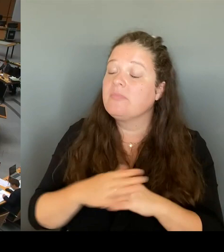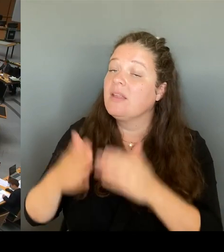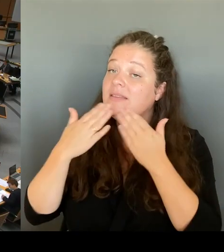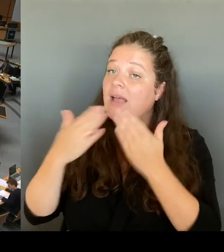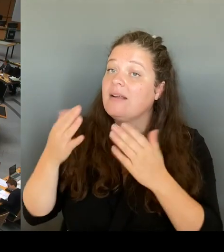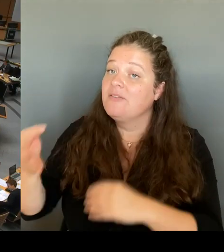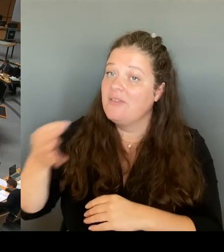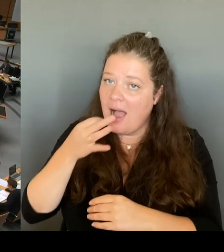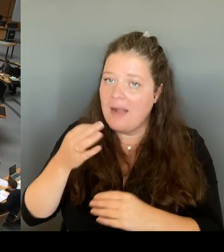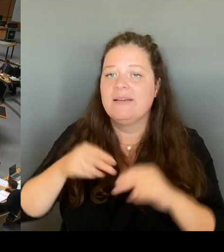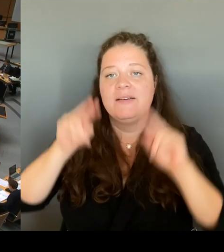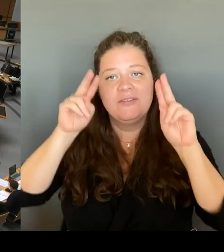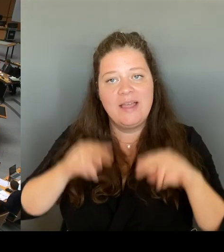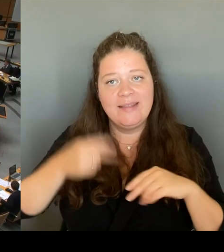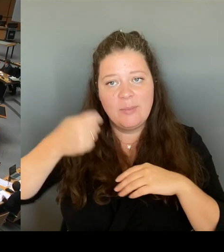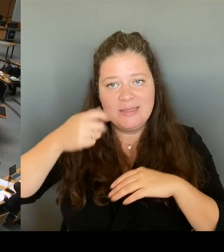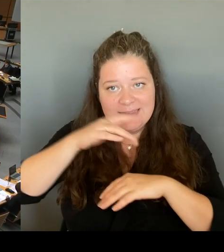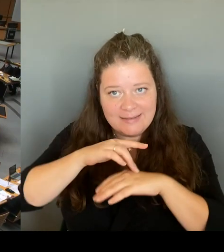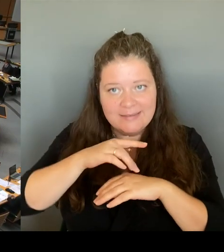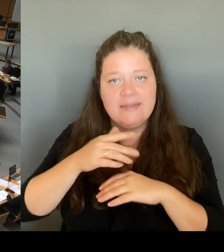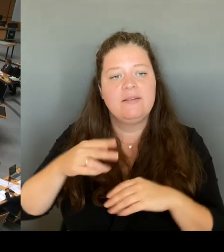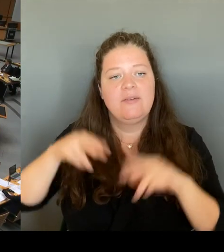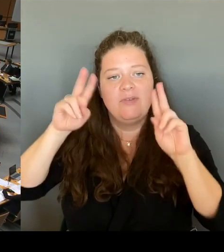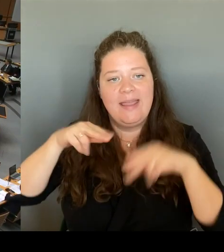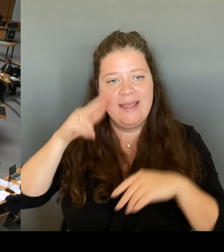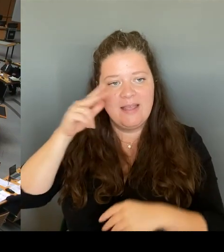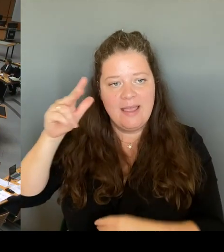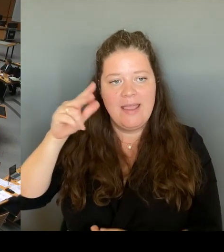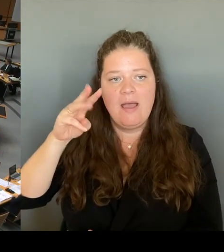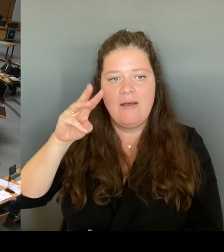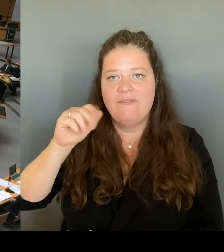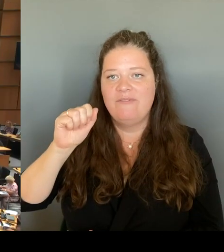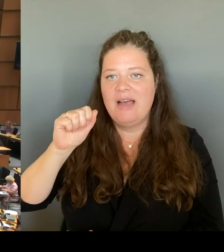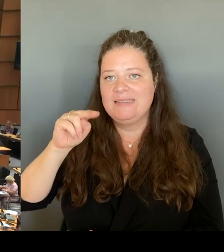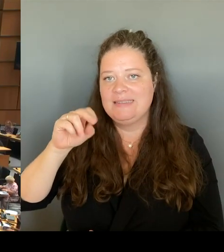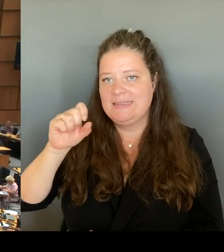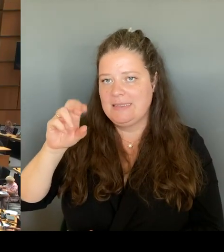Die Wache ist ja hier im Hohen Haus sehr, sehr oft besprochen worden.